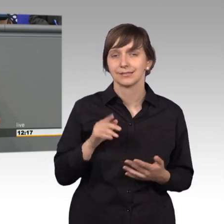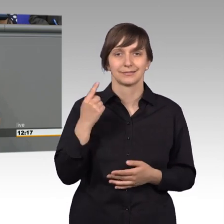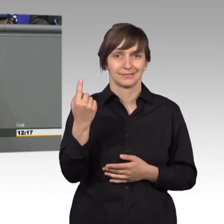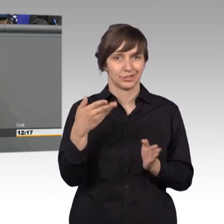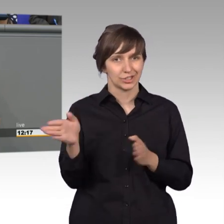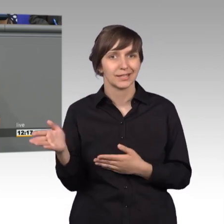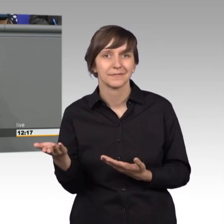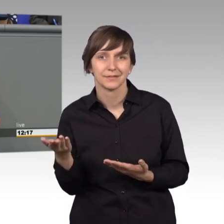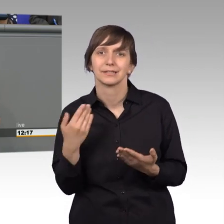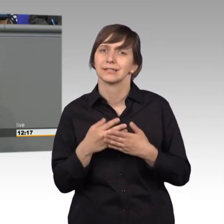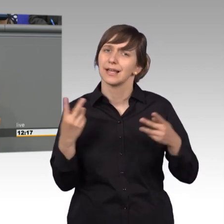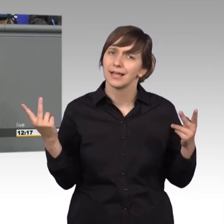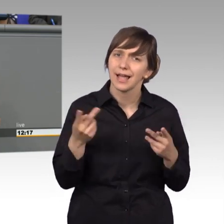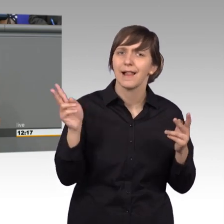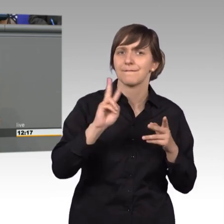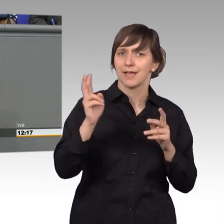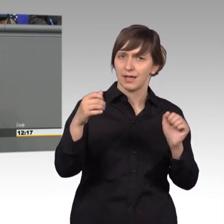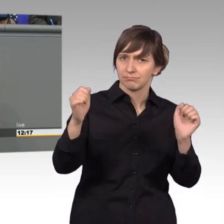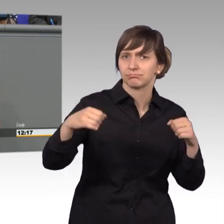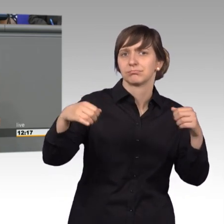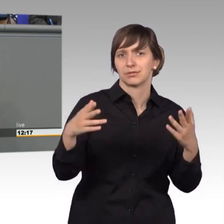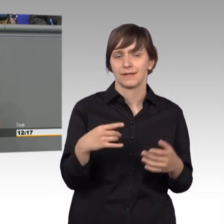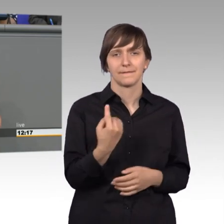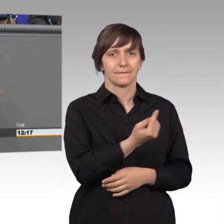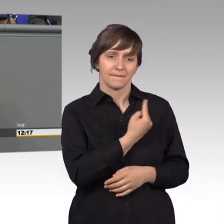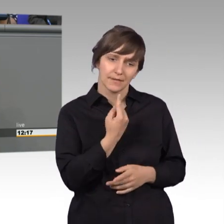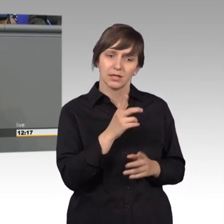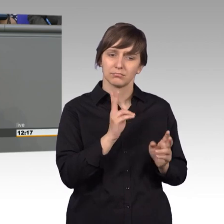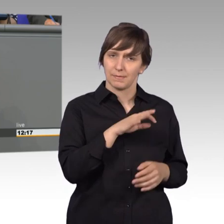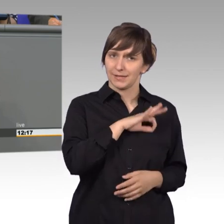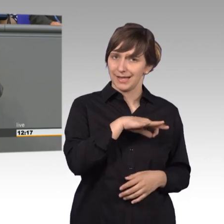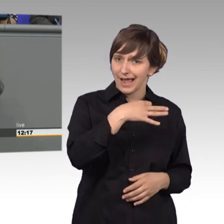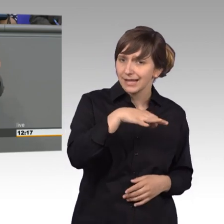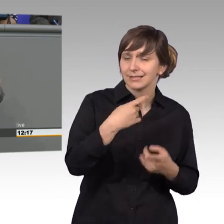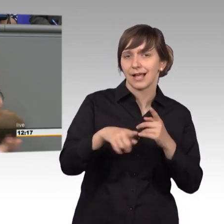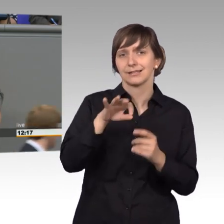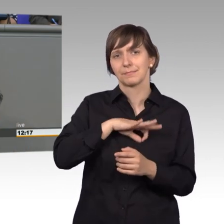mit wem wir stimmen, wir sind ja nicht die einzige Partei, die auch mit den Anträgen anderer mitstimmt, das können sie ja gar nicht, weil sie ideologisch